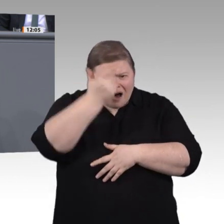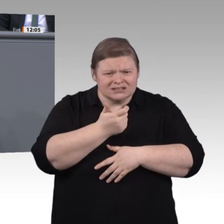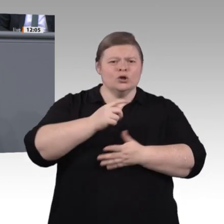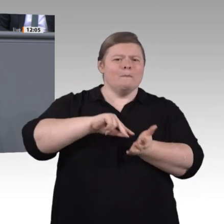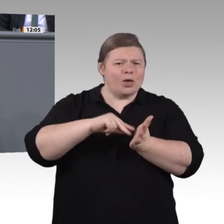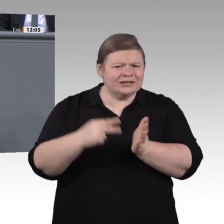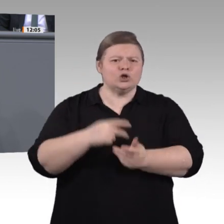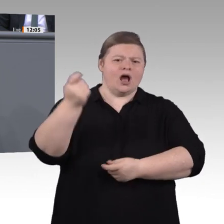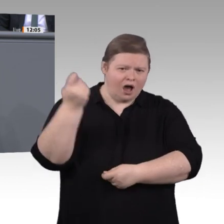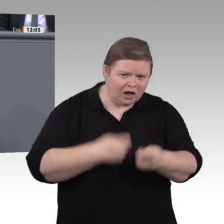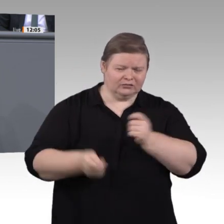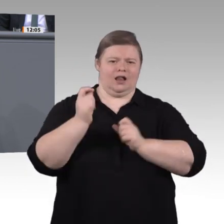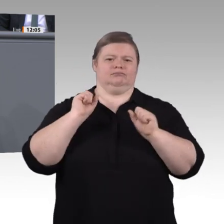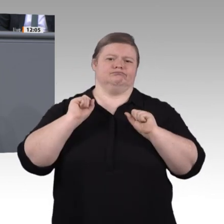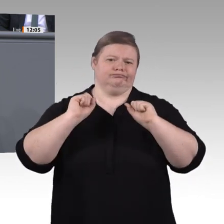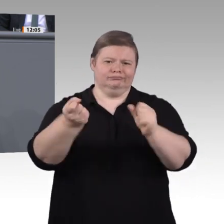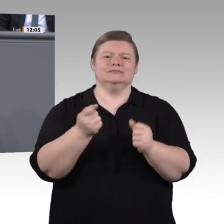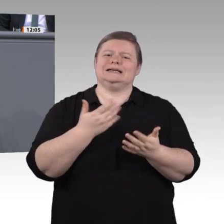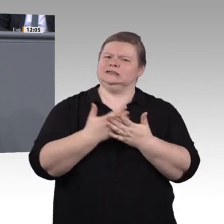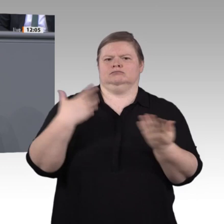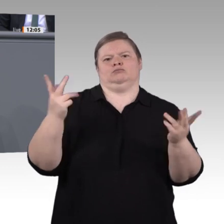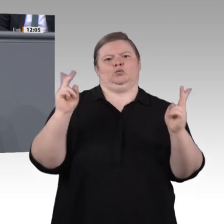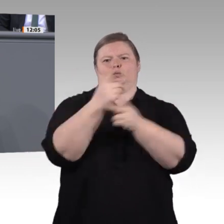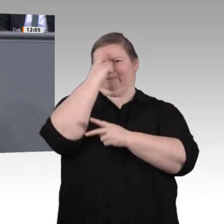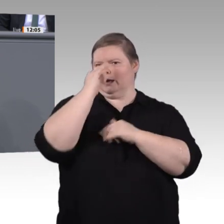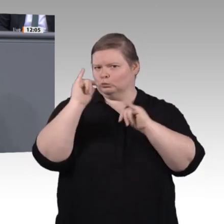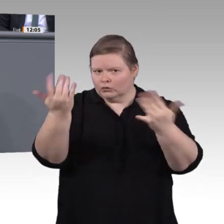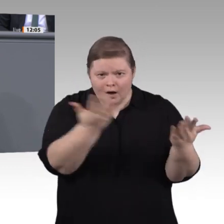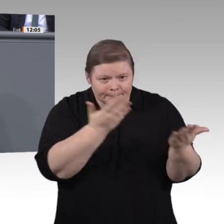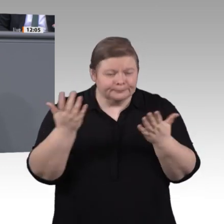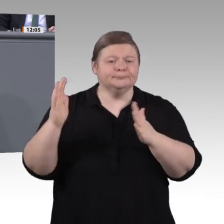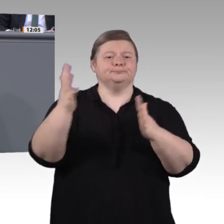Beteiligung dabei besonders wichtig. Wir Grüne haben an